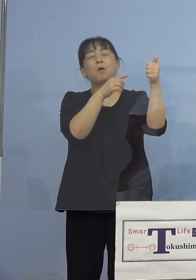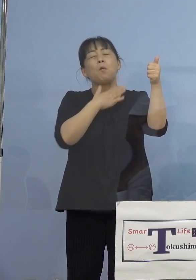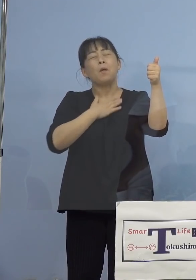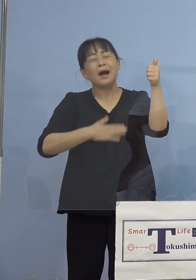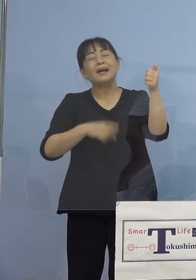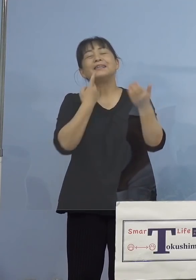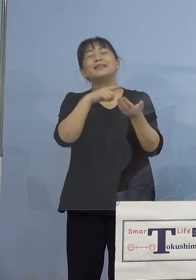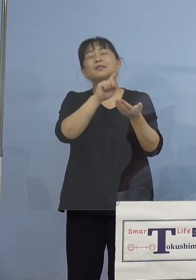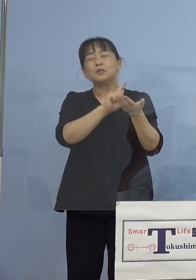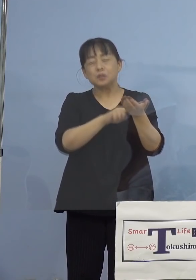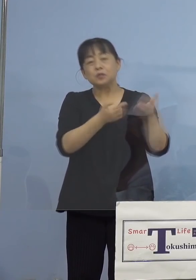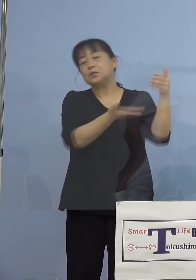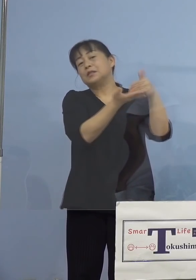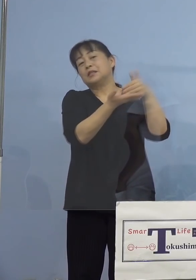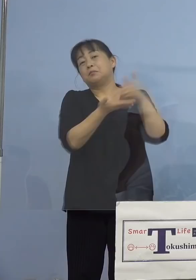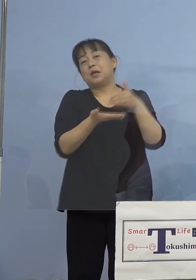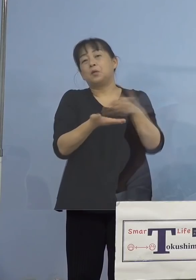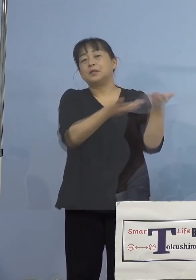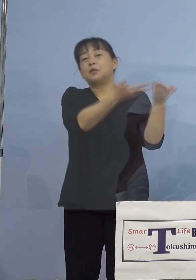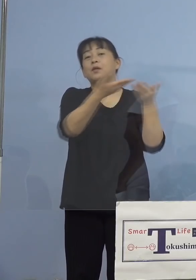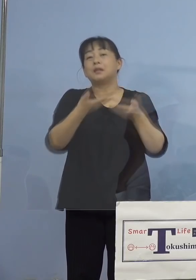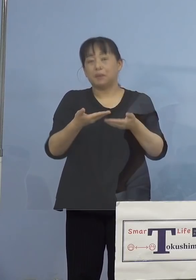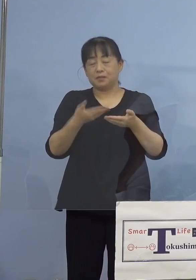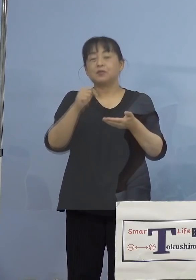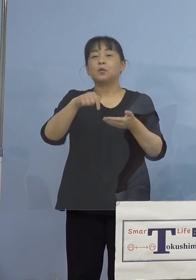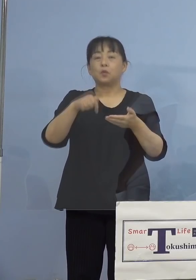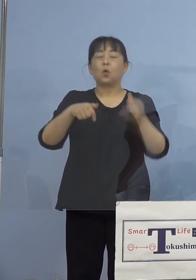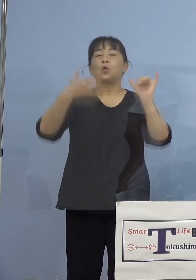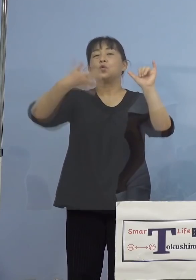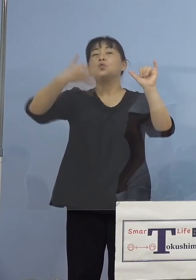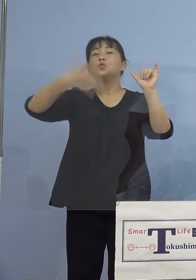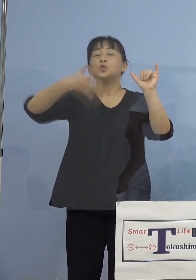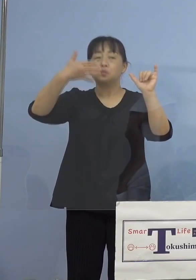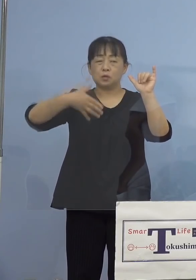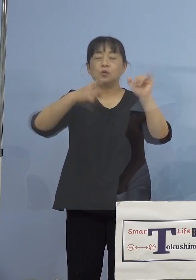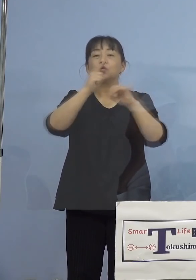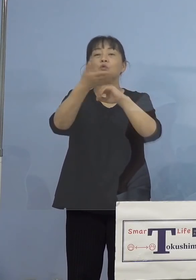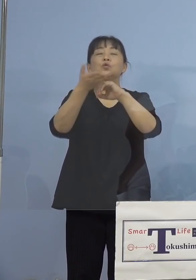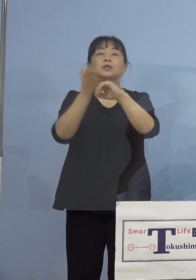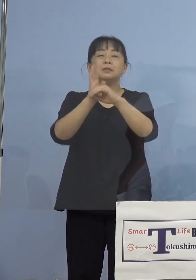していただいておりますので このYouTube徳島県チャンネル